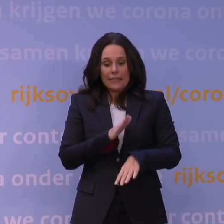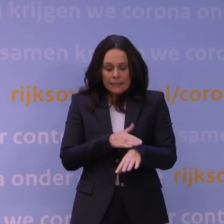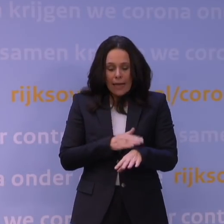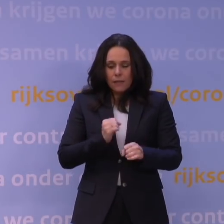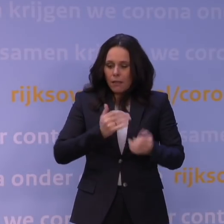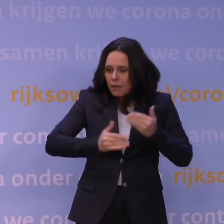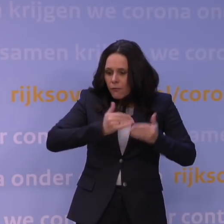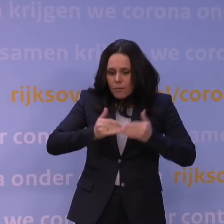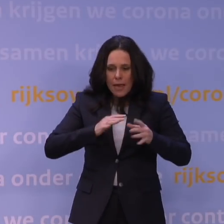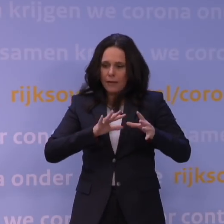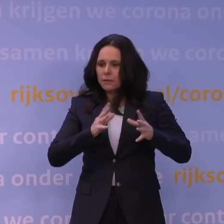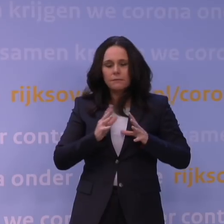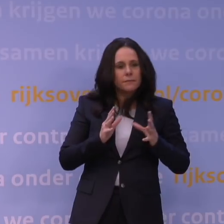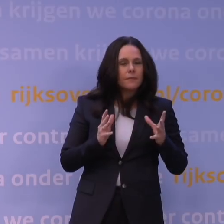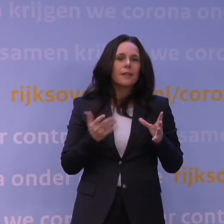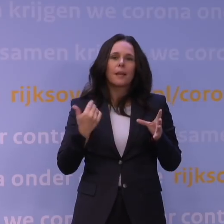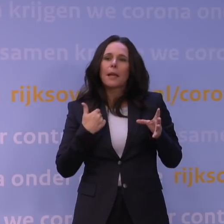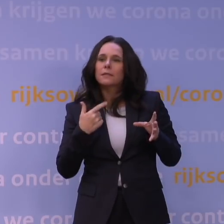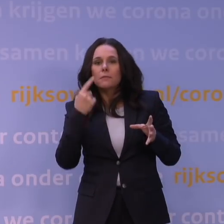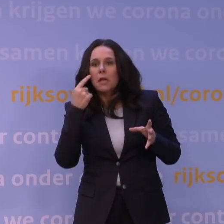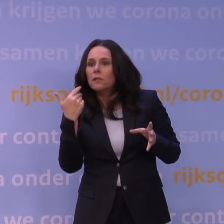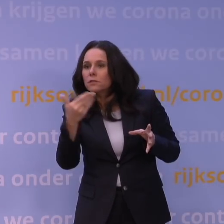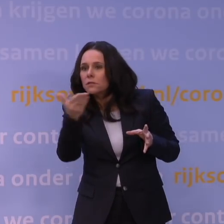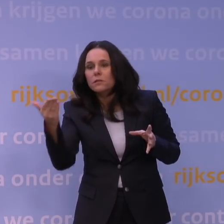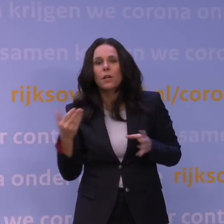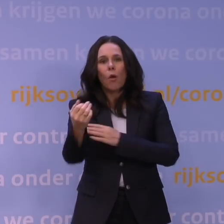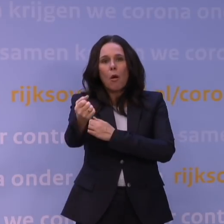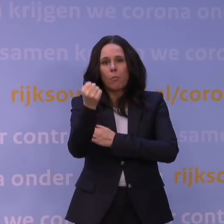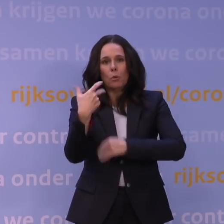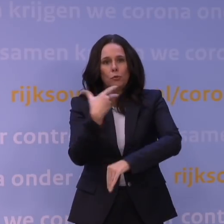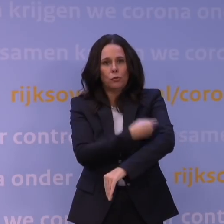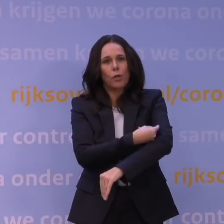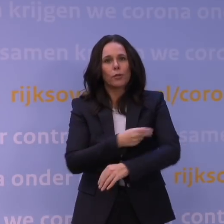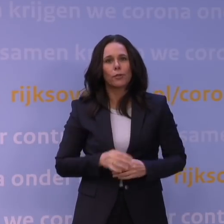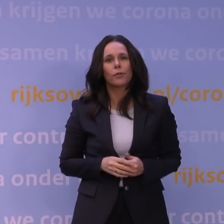Natuurlijk ook om iedereen de kans te geven van de boostervaccinatie gebruik te maken,